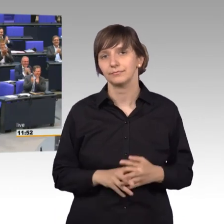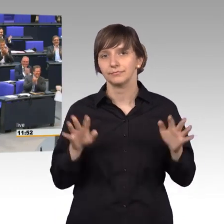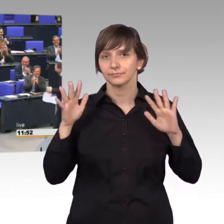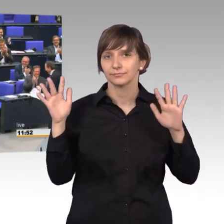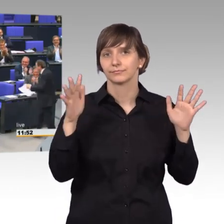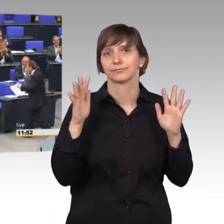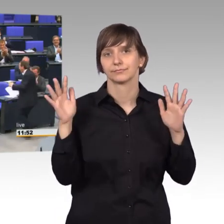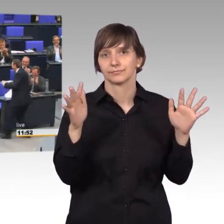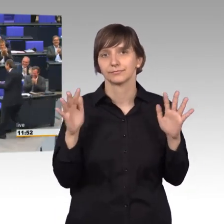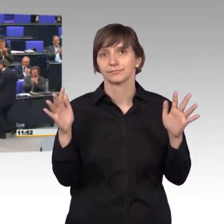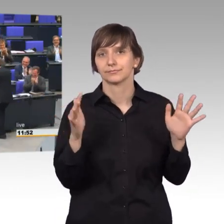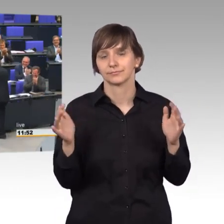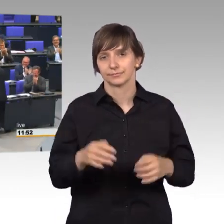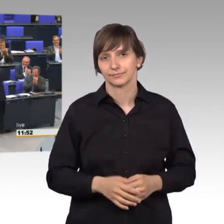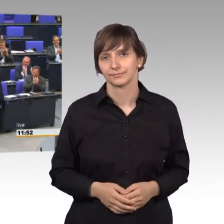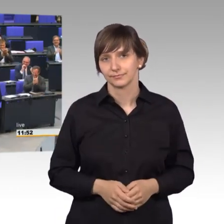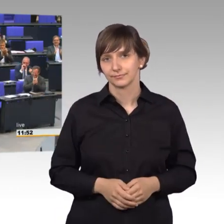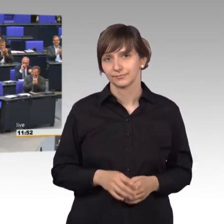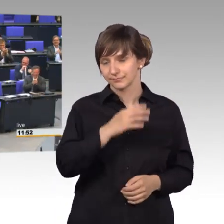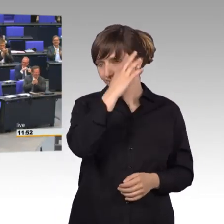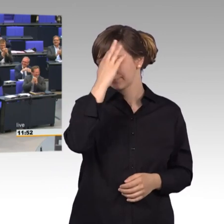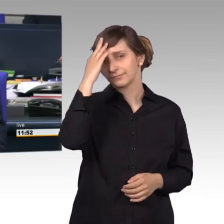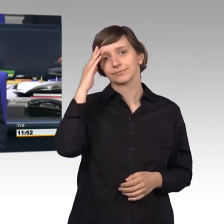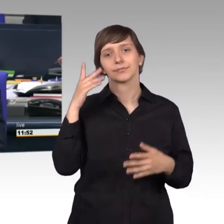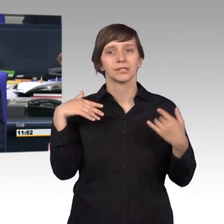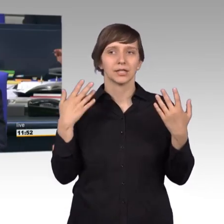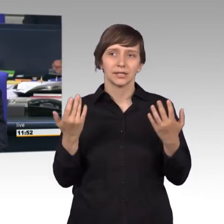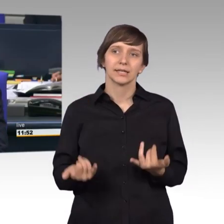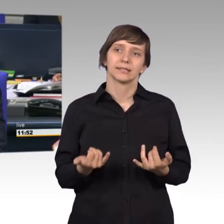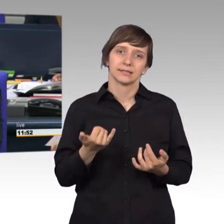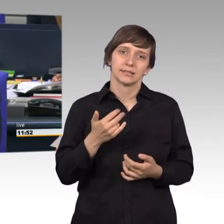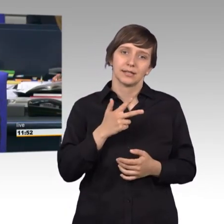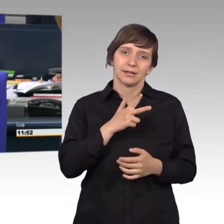[Beifall] Das war nun wirklich petitionsreif.